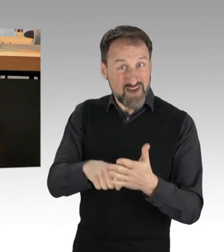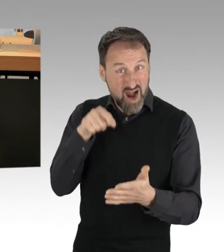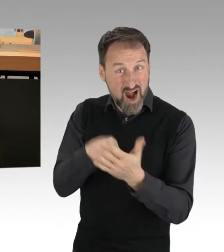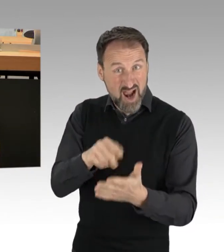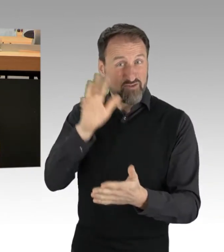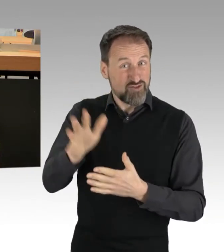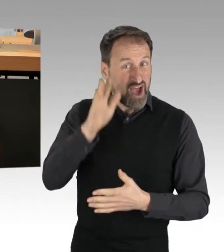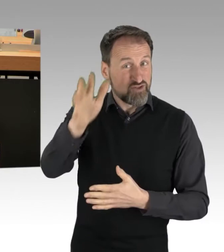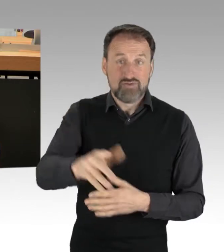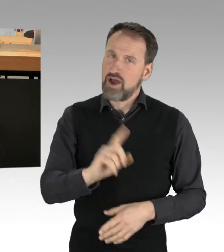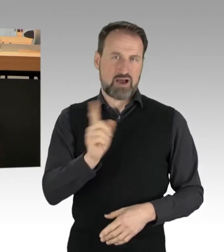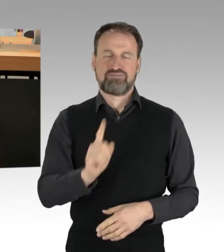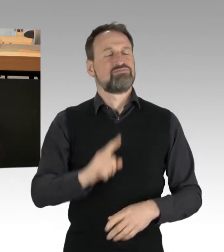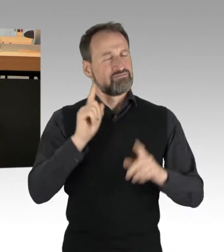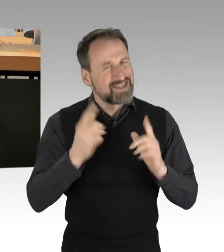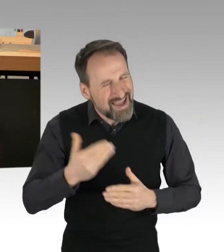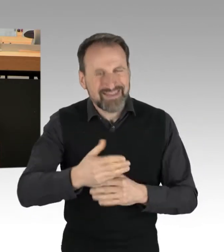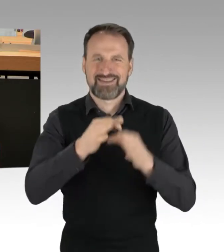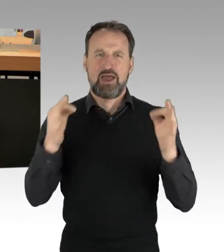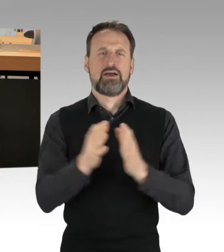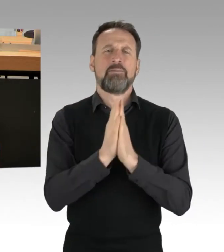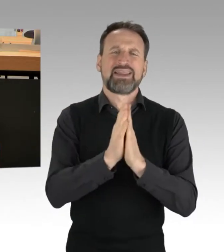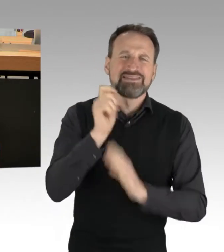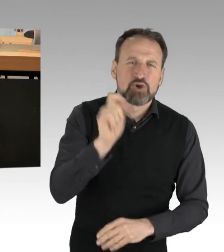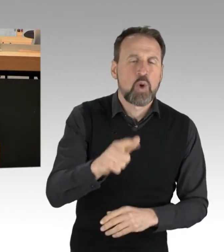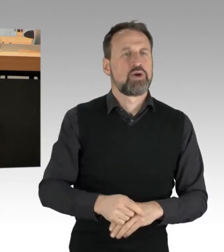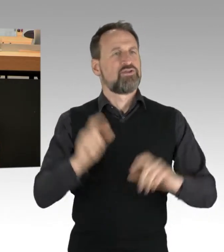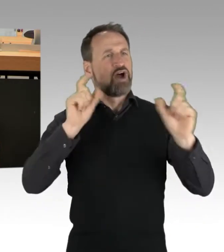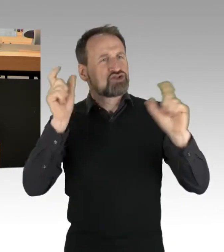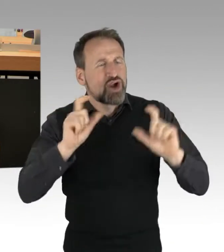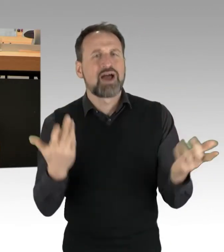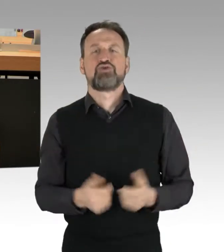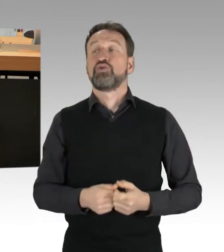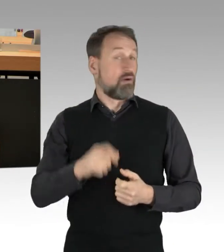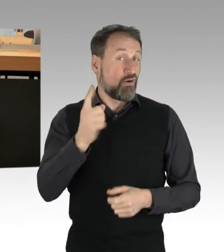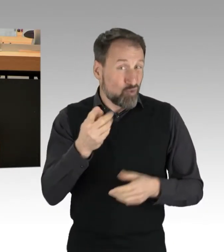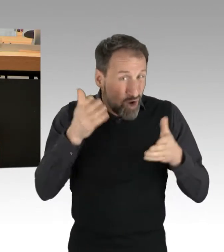mit Petitionen, mit Veranstaltungen und auch auf der Straße. Berlin ist nicht nur Bundeshauptstadt,